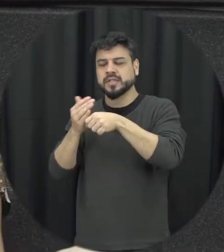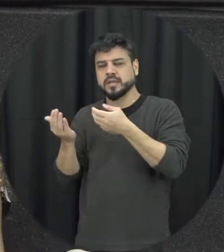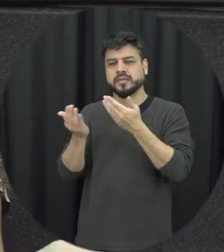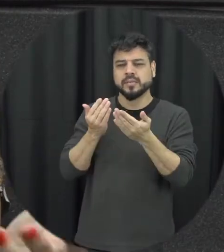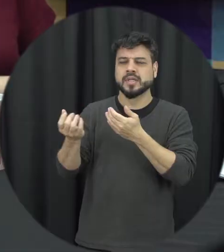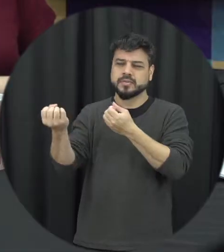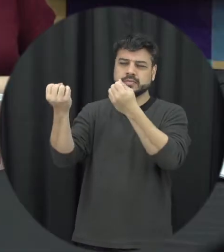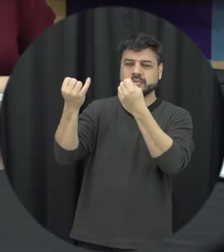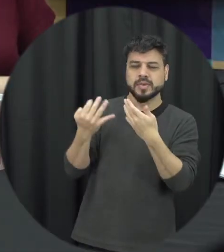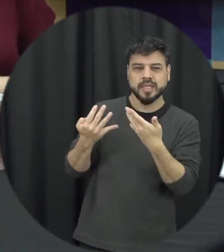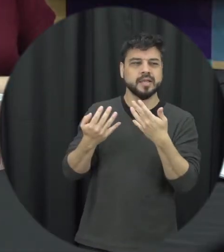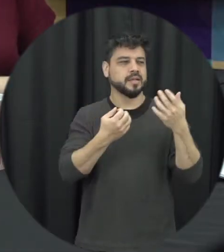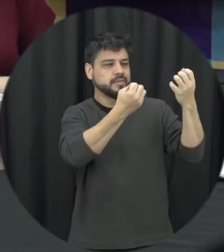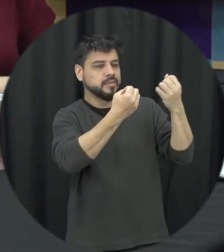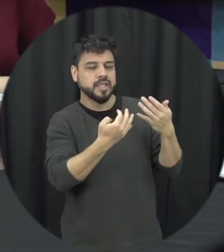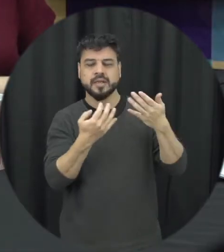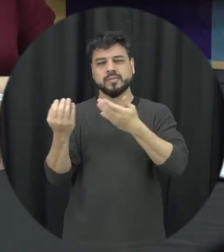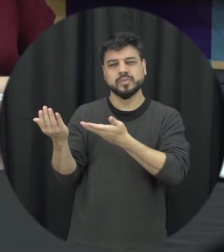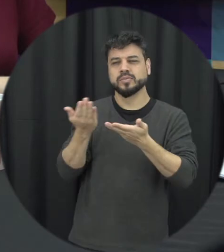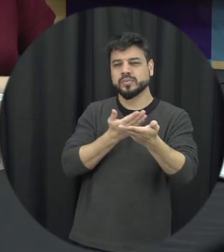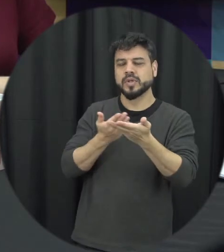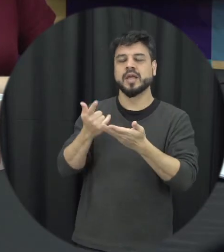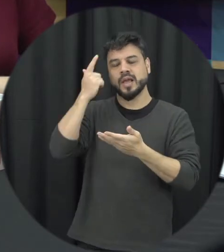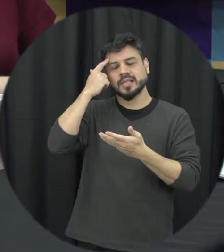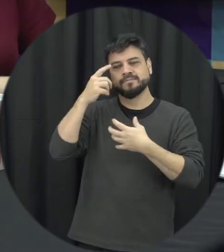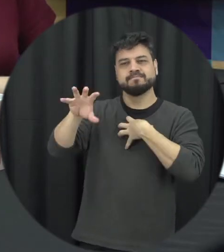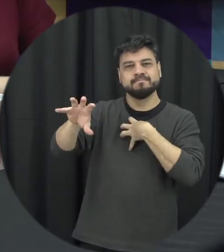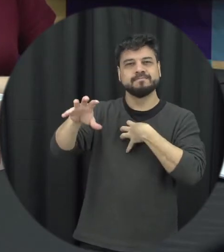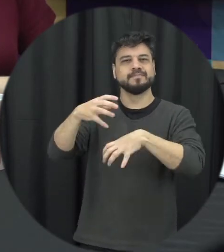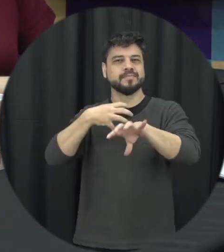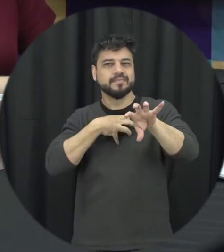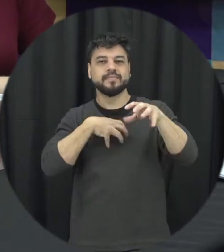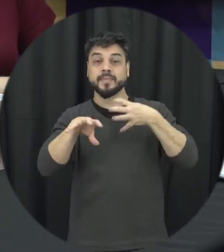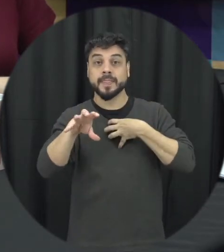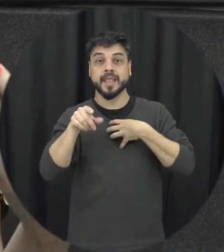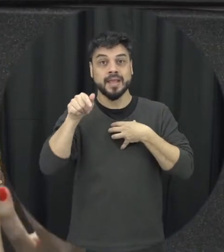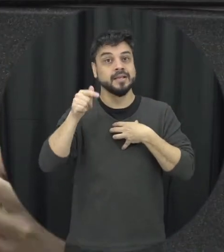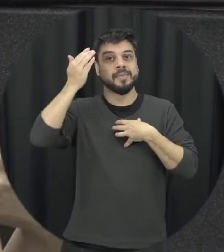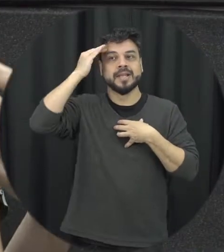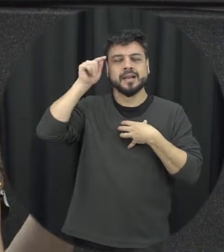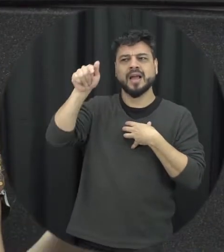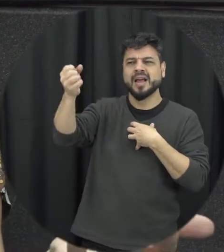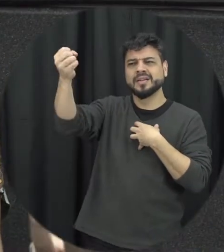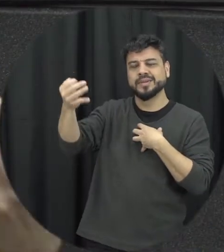contar o que ele tem a dizer colocar no lugar do outro né para entender um ponto de vista em cima